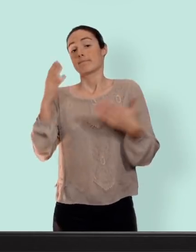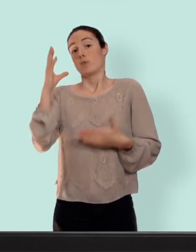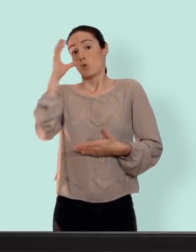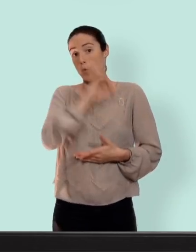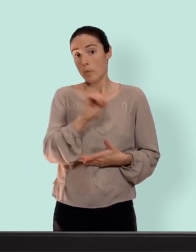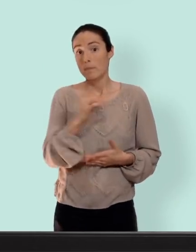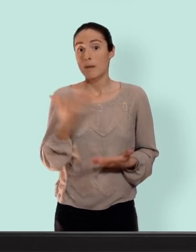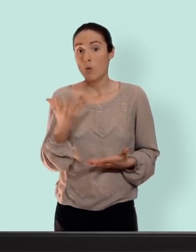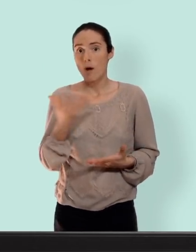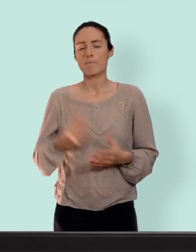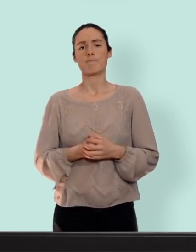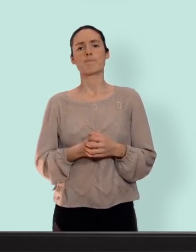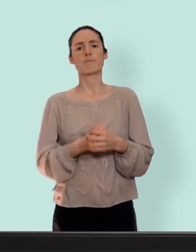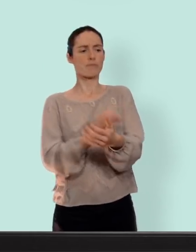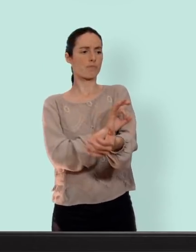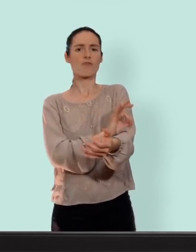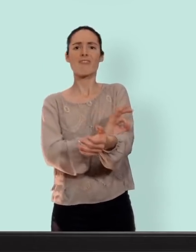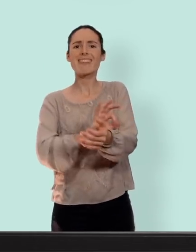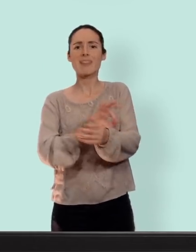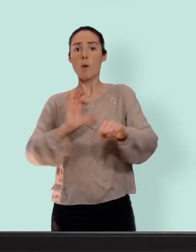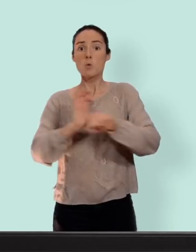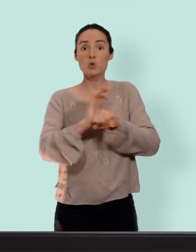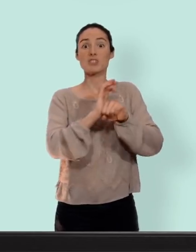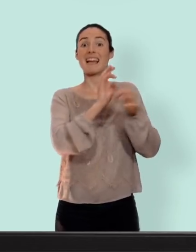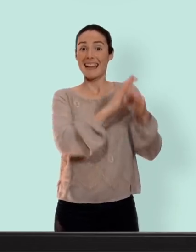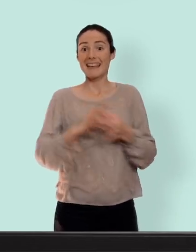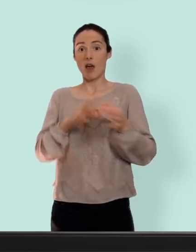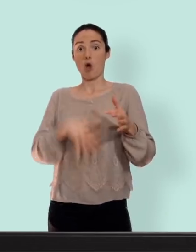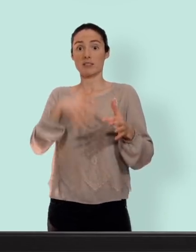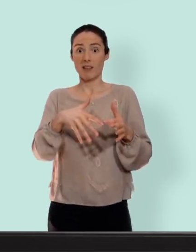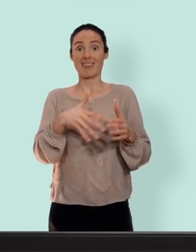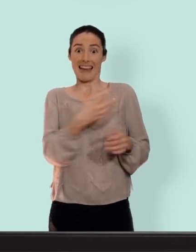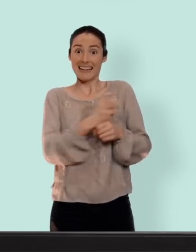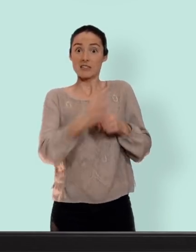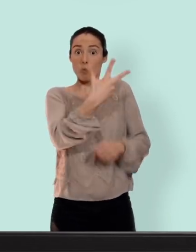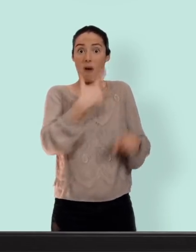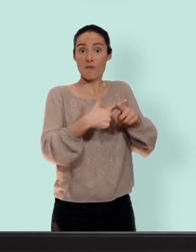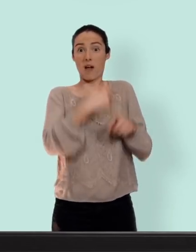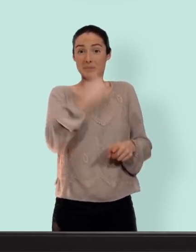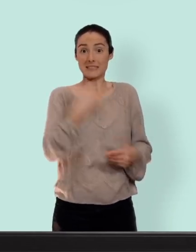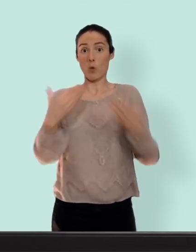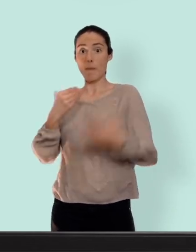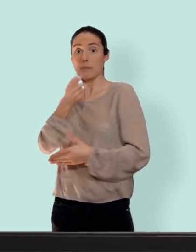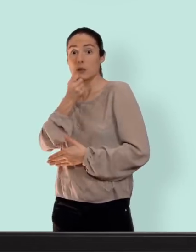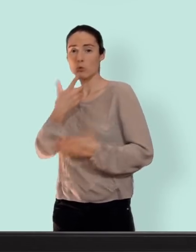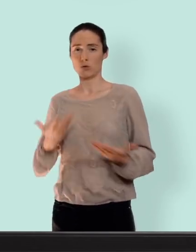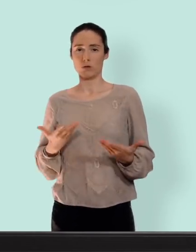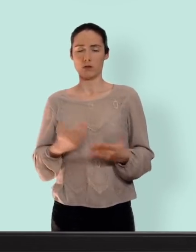trois fois plus élevé d'avoir une thrombose juste en étant enceinte plutôt qu'en prenant la pilule... il existe les moyens de contraception avec une seule hormones